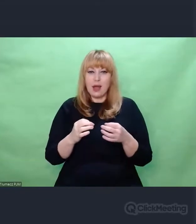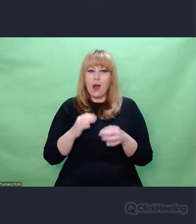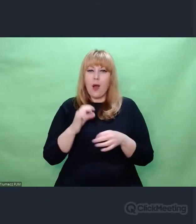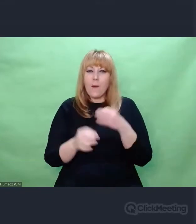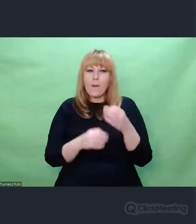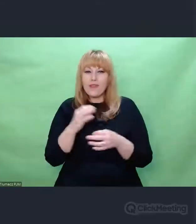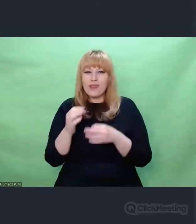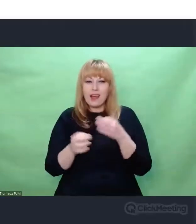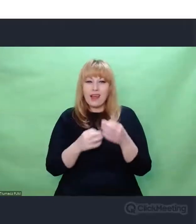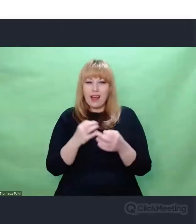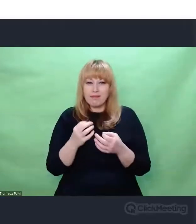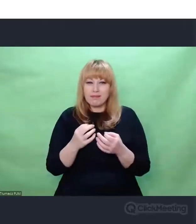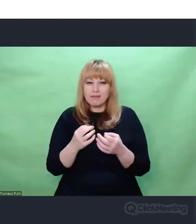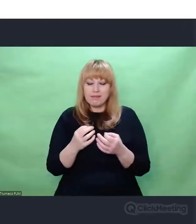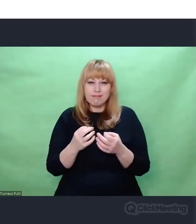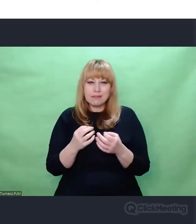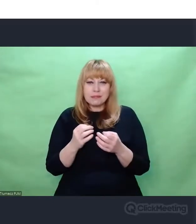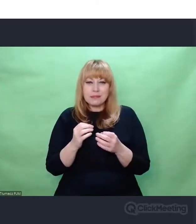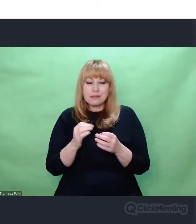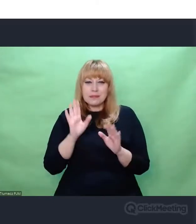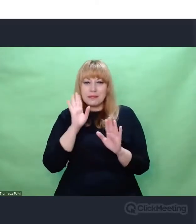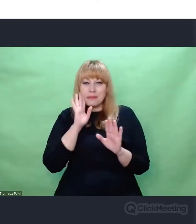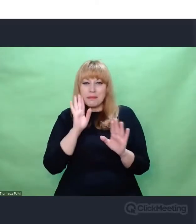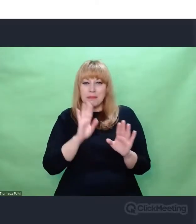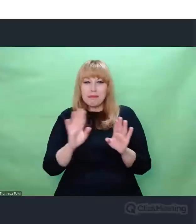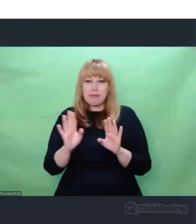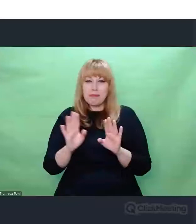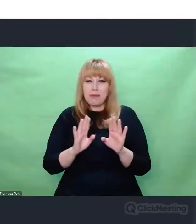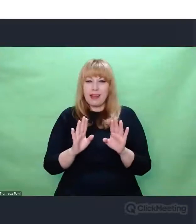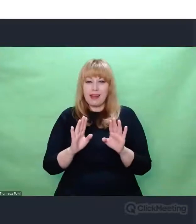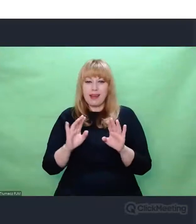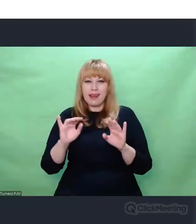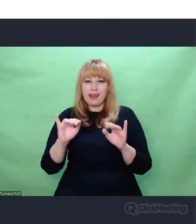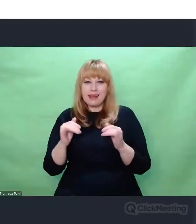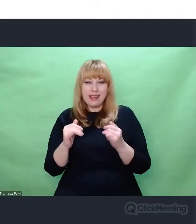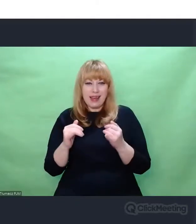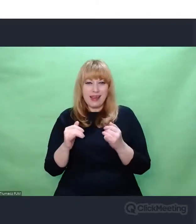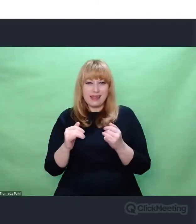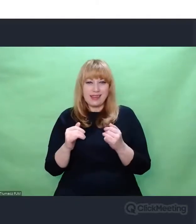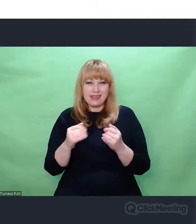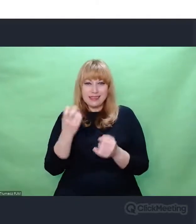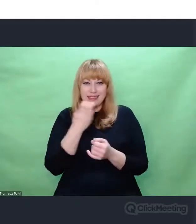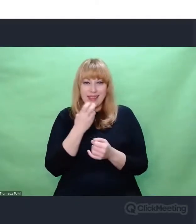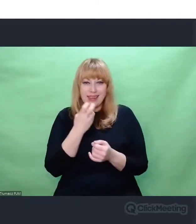które są przy odrobinie wysiłku i połączeniu pewnych faktów dość oczywiste. Natomiast mnie jako artystę